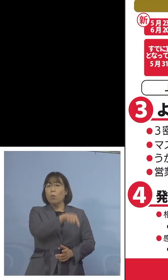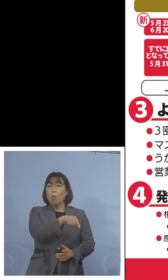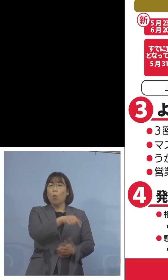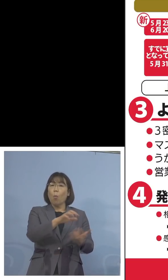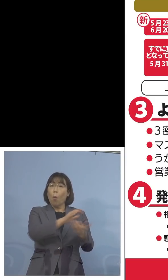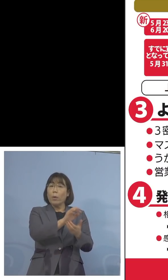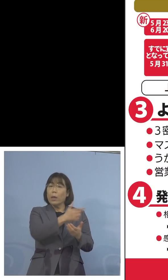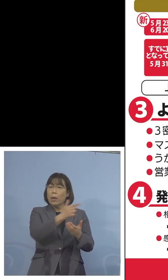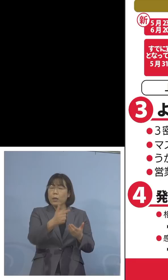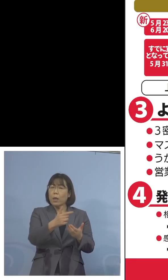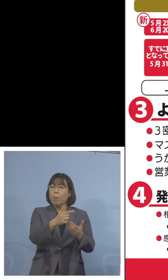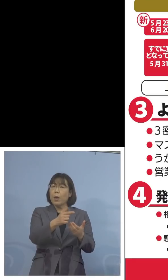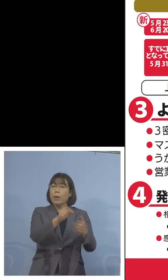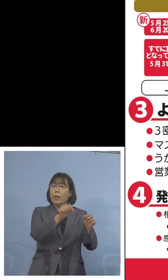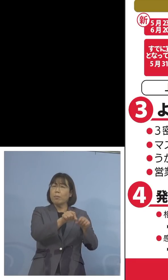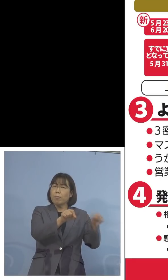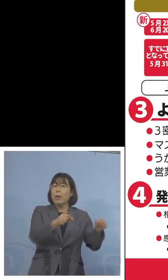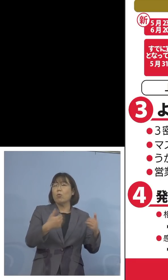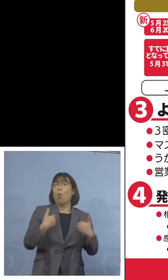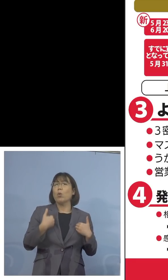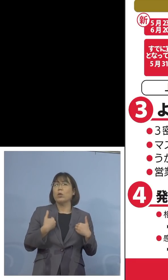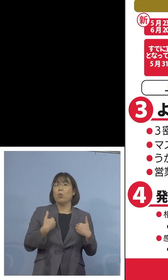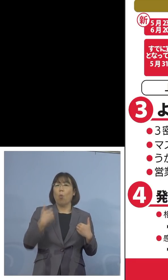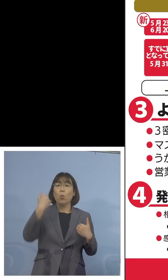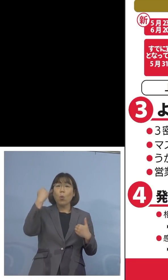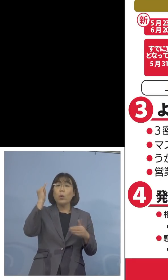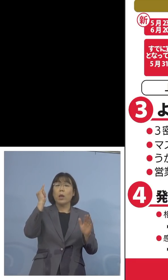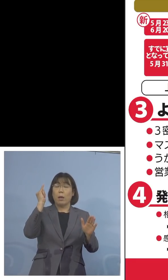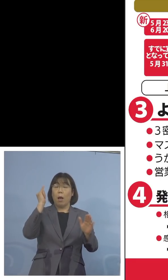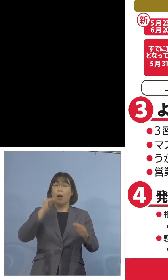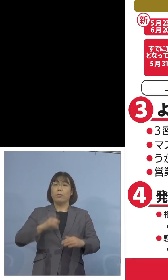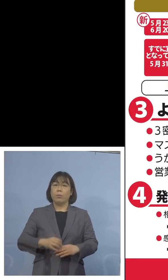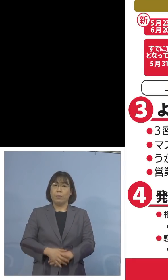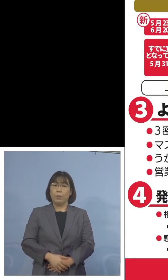延長をと、こうした声が出ている ところでありました